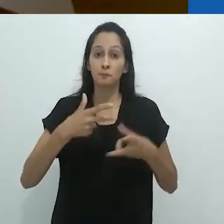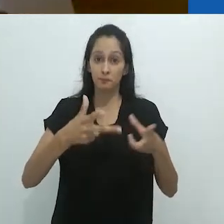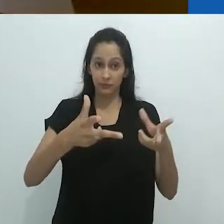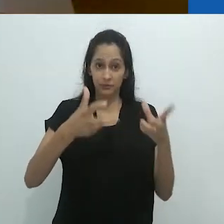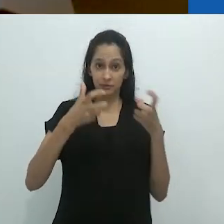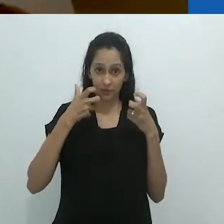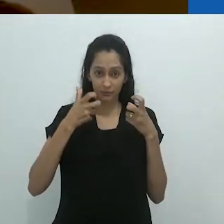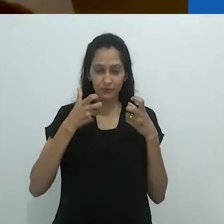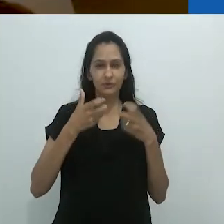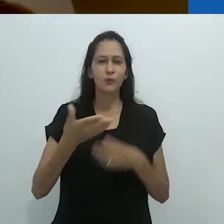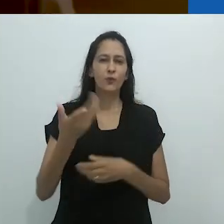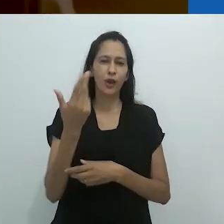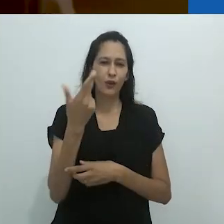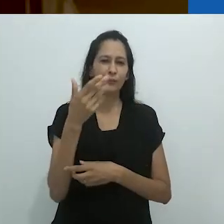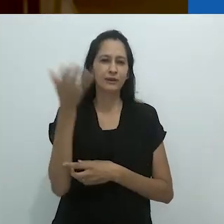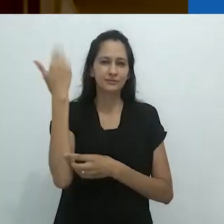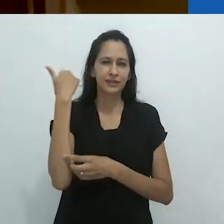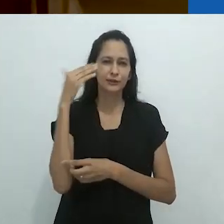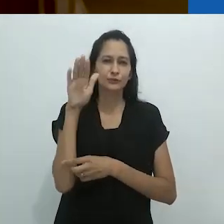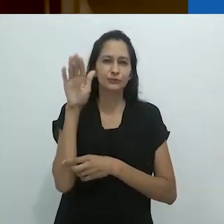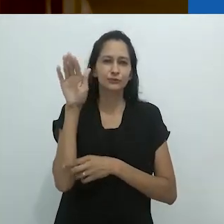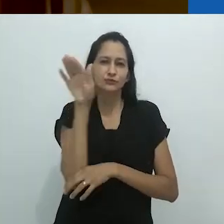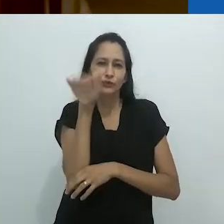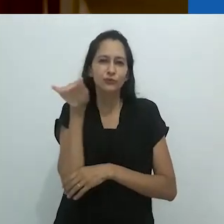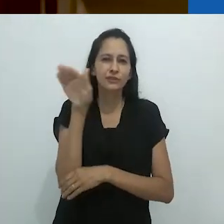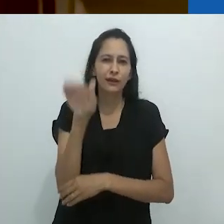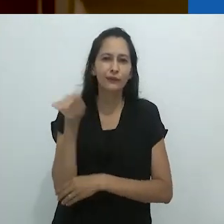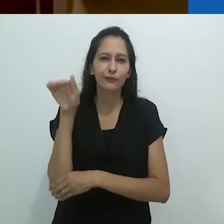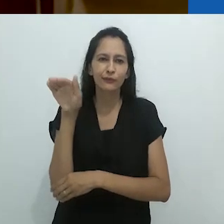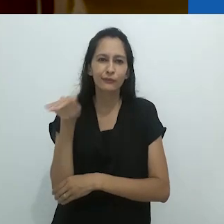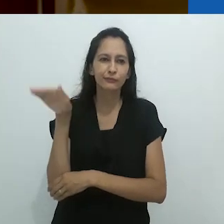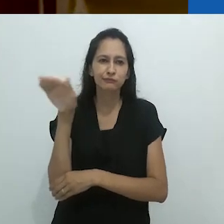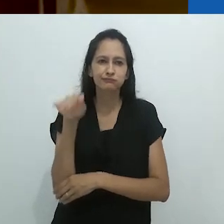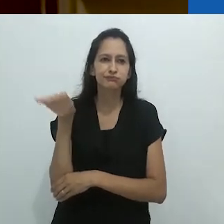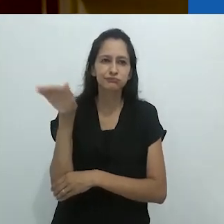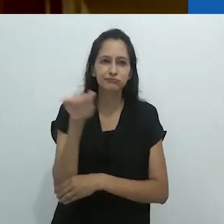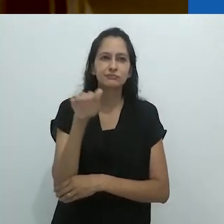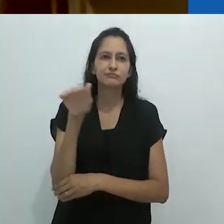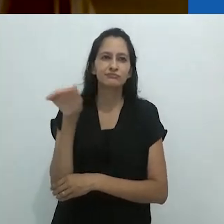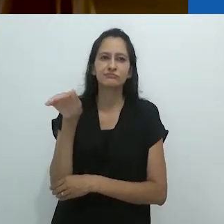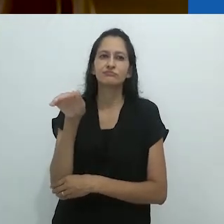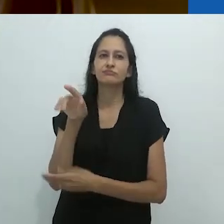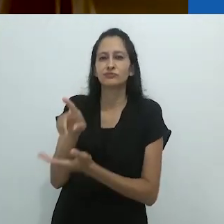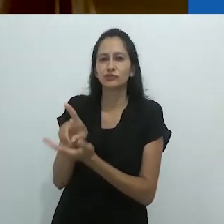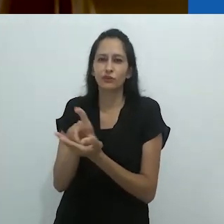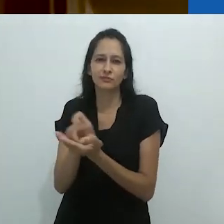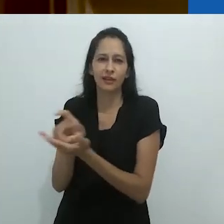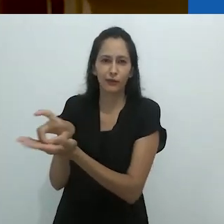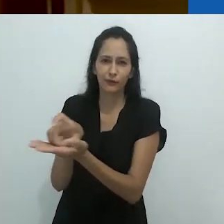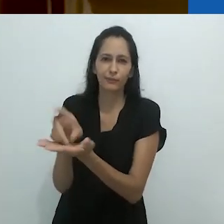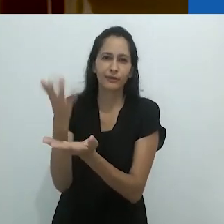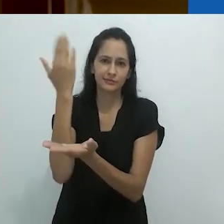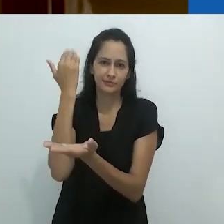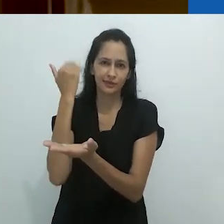do modo como vejo, deve ter sido o dilema dos dinossauros